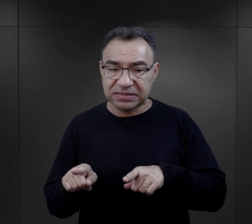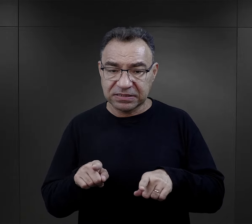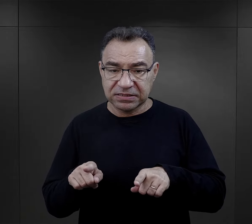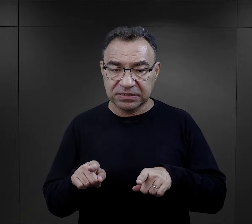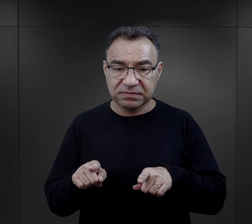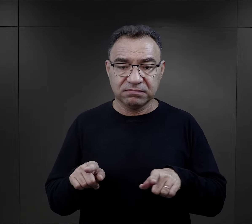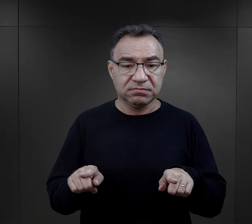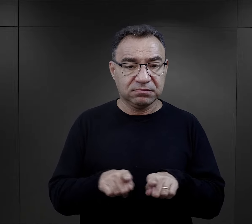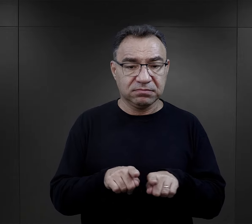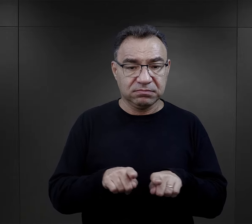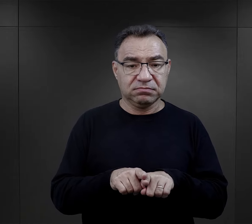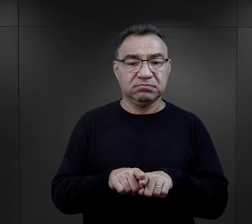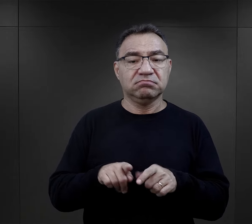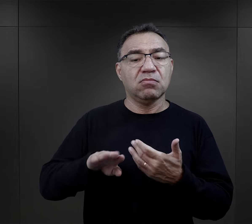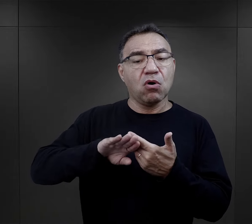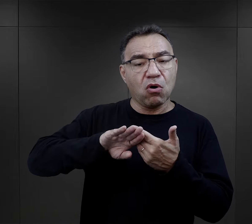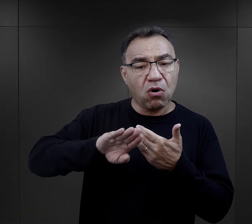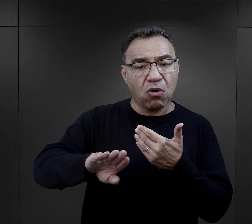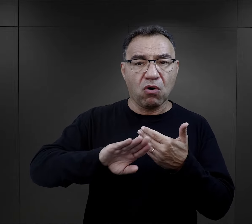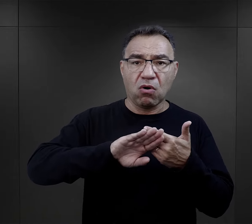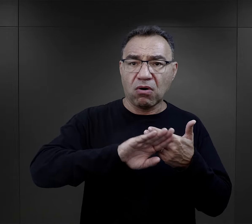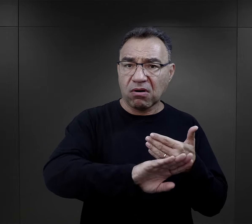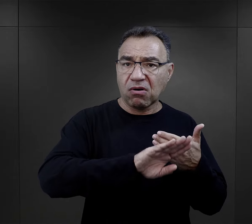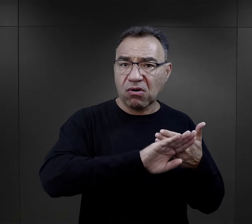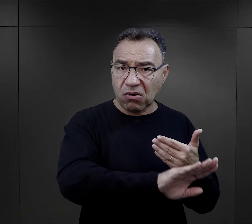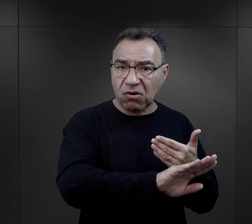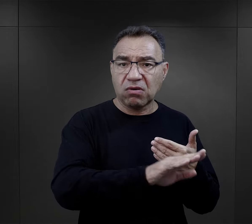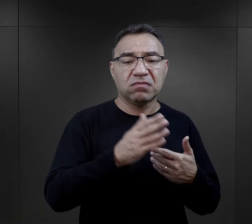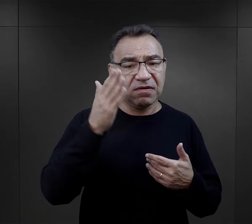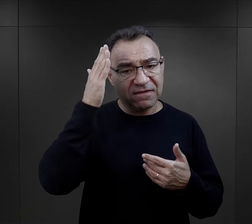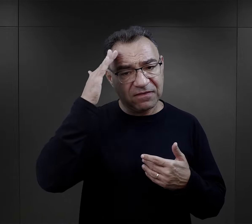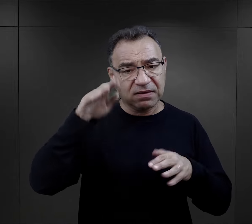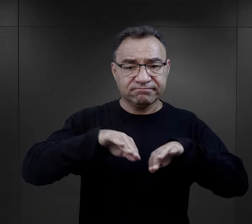przechodzili fakt odizolowania, takiego oddzielenia,